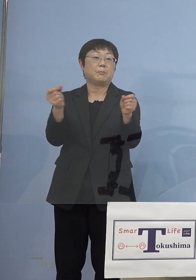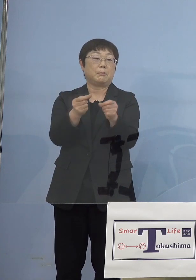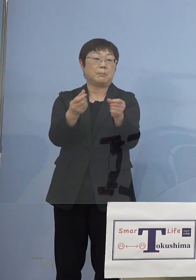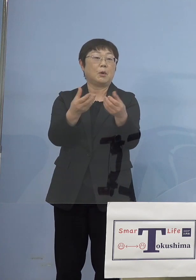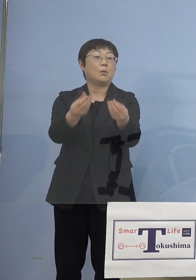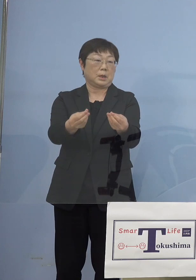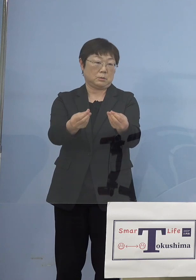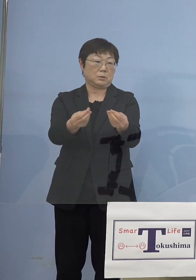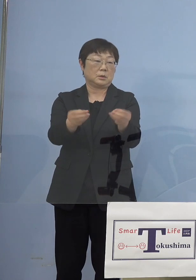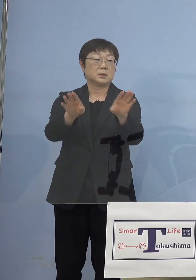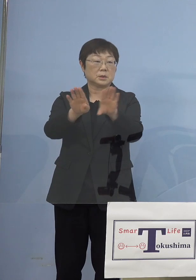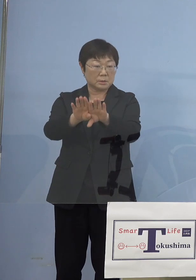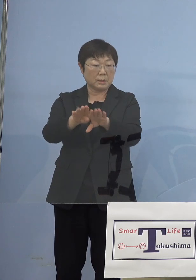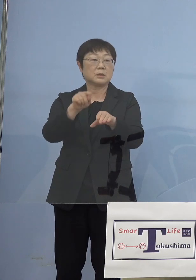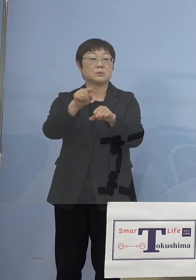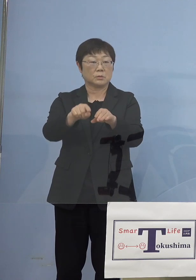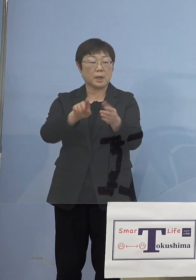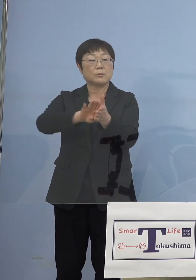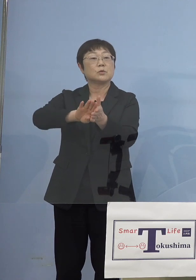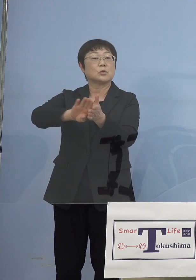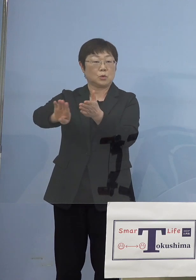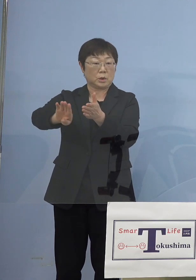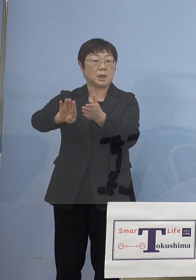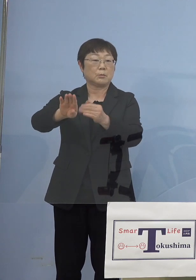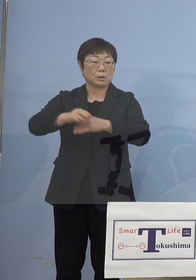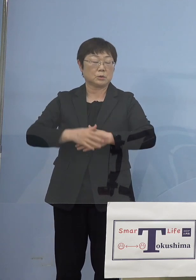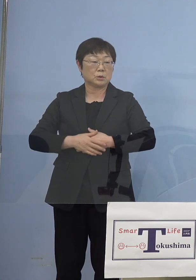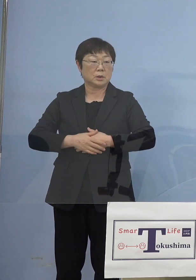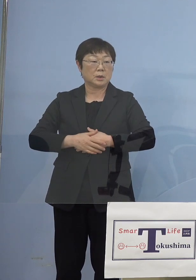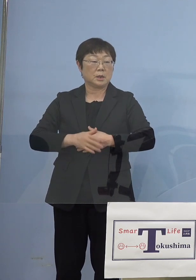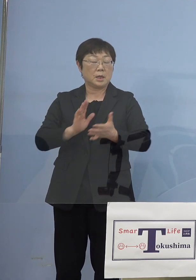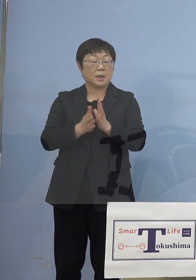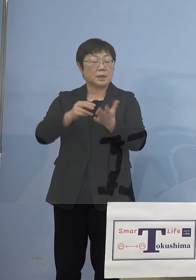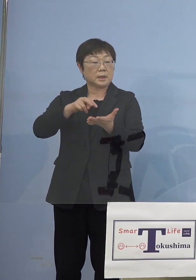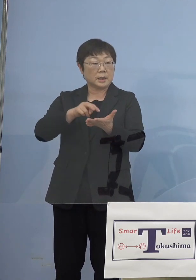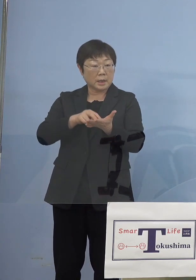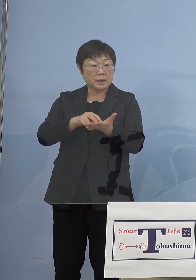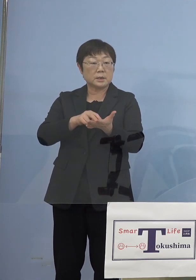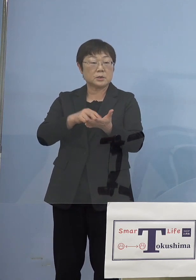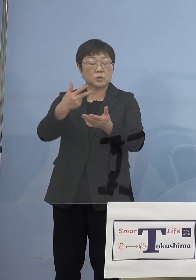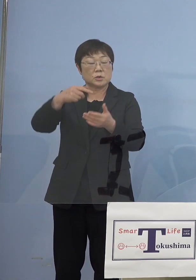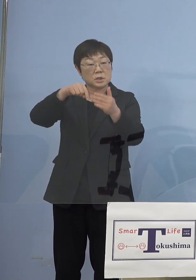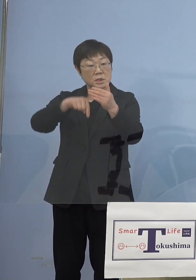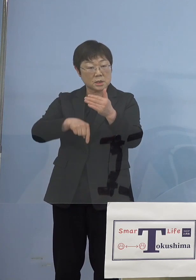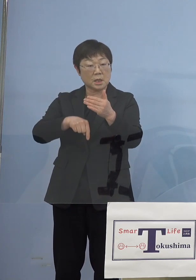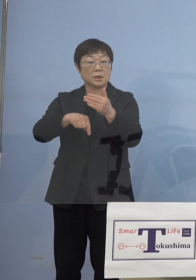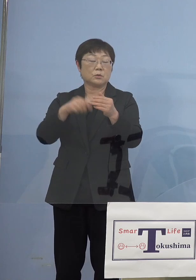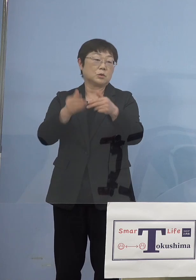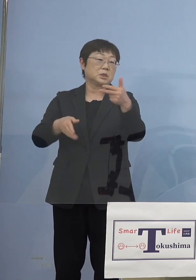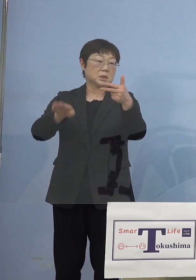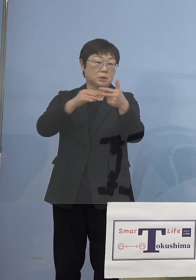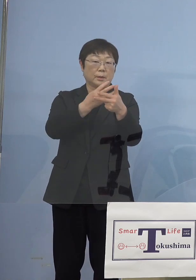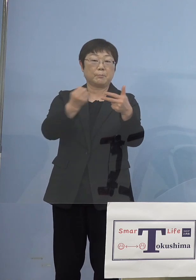ということは抜いております 実は徳島市内にある県立もっとあるんですけど